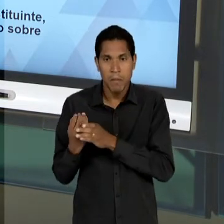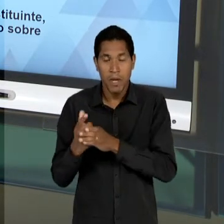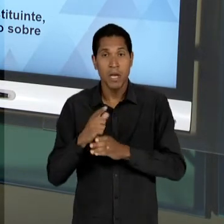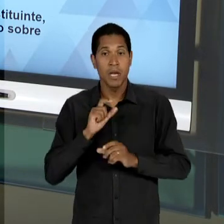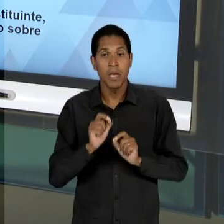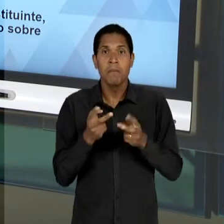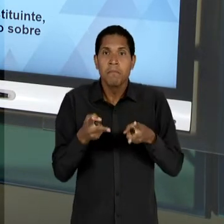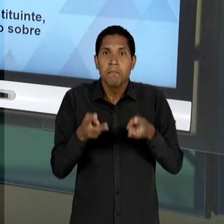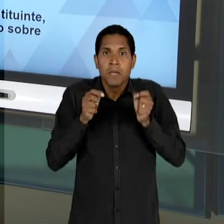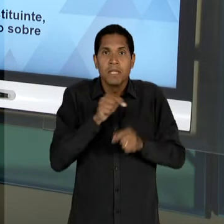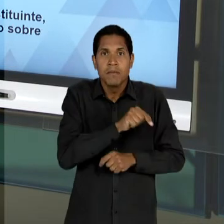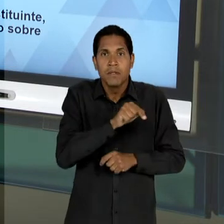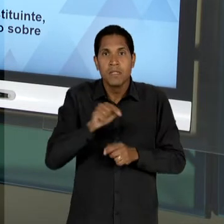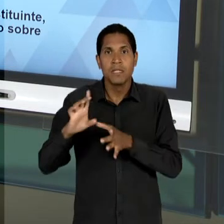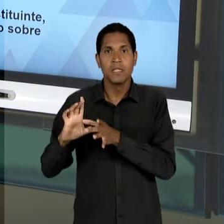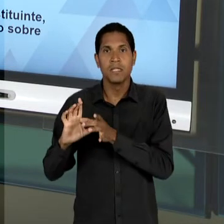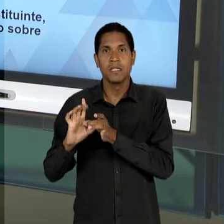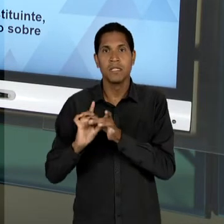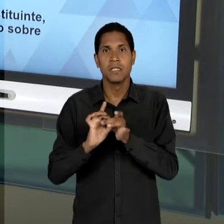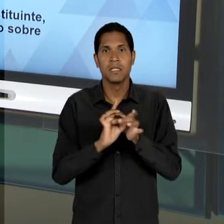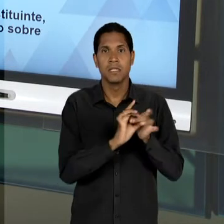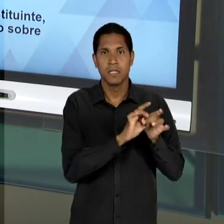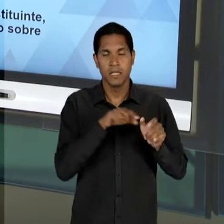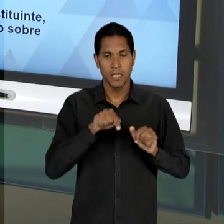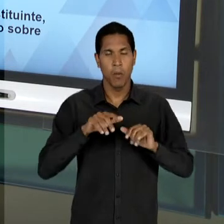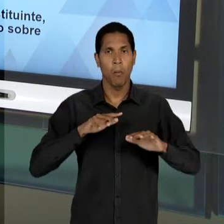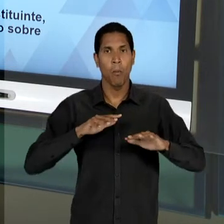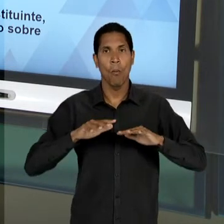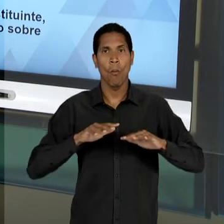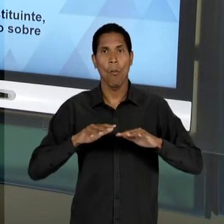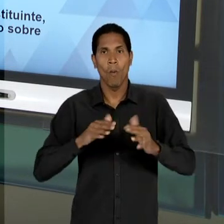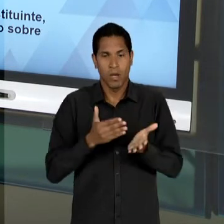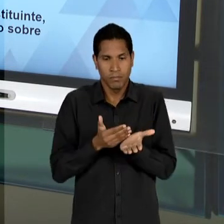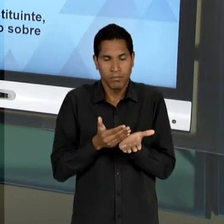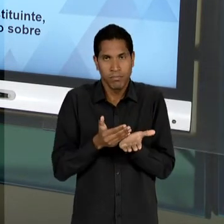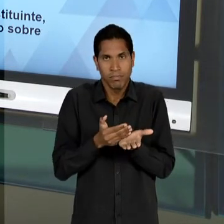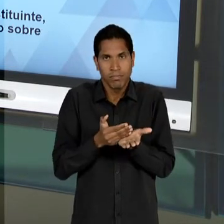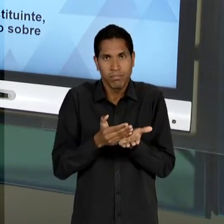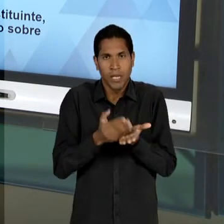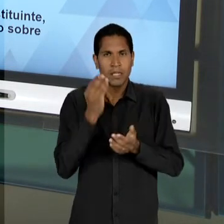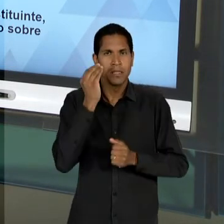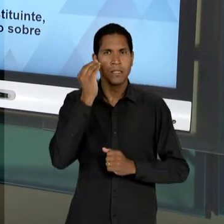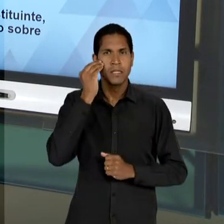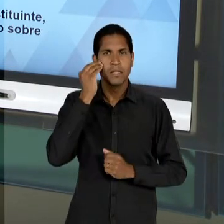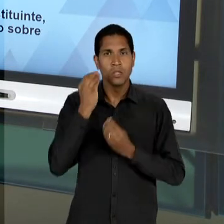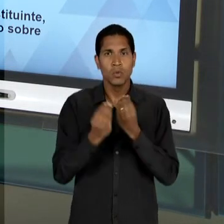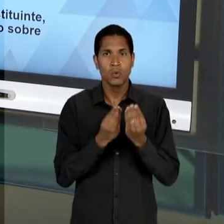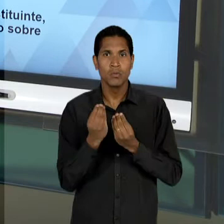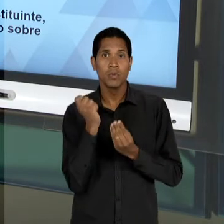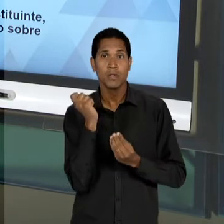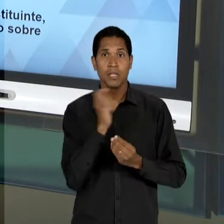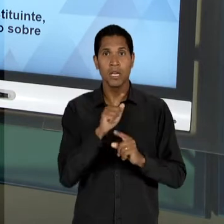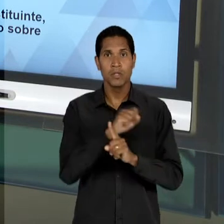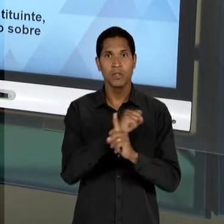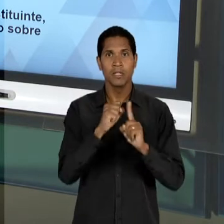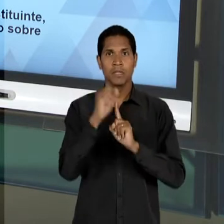OBSERVA, PELO MENOS NESSE MOVIMENTO INICIAL DE TENTATIVA DE REDEMOCRATIZAÇÃO DA SOCIEDADE